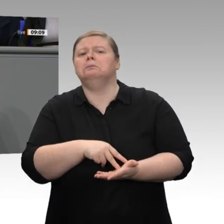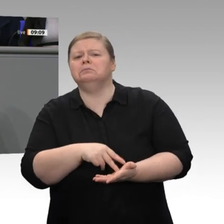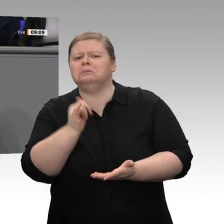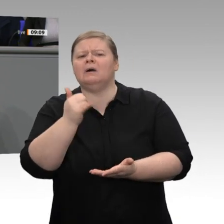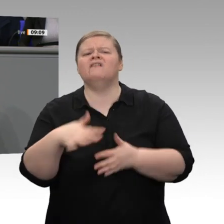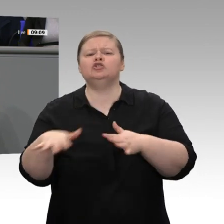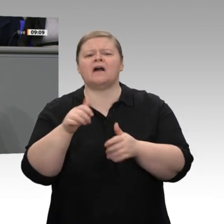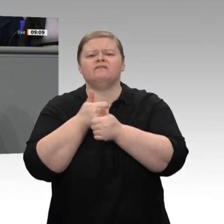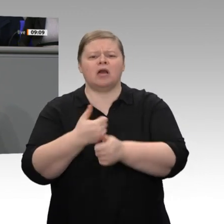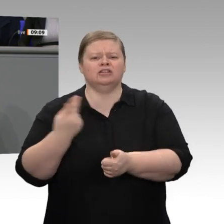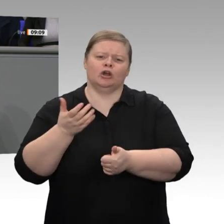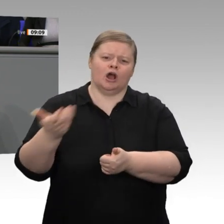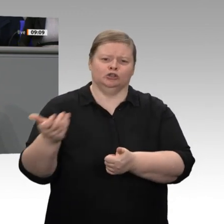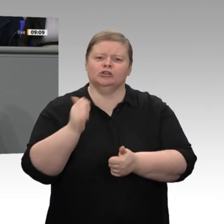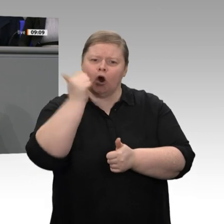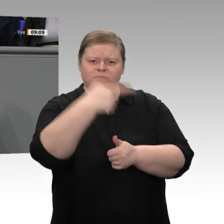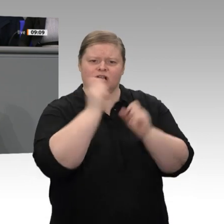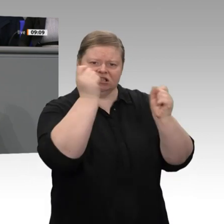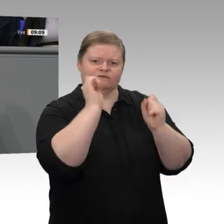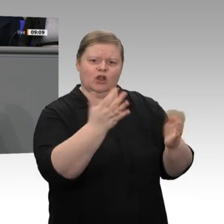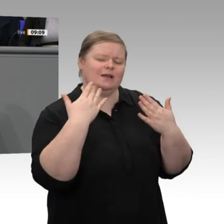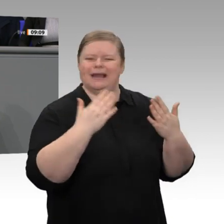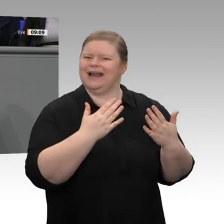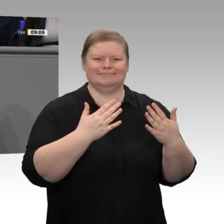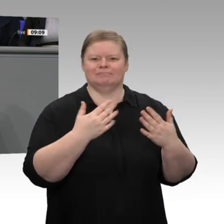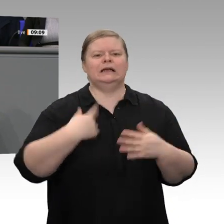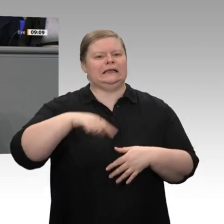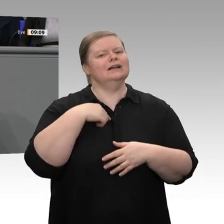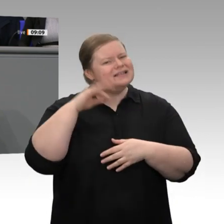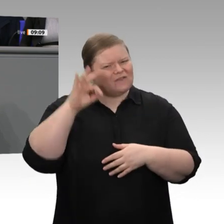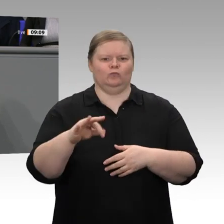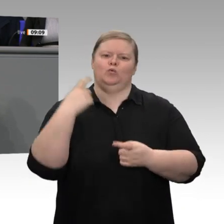Industrie, die in Europa Stahl produziert, die in Europa Güter produziert, weniger